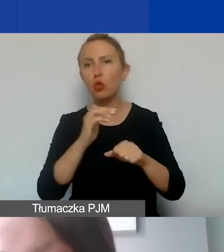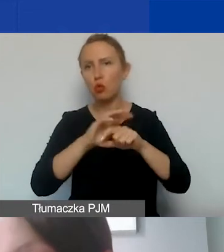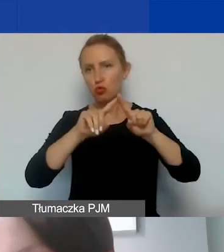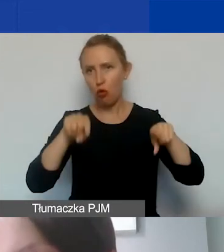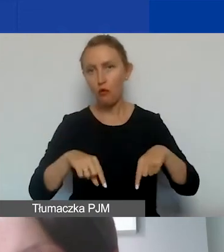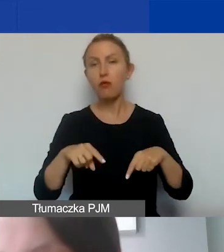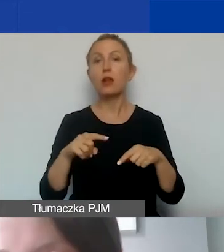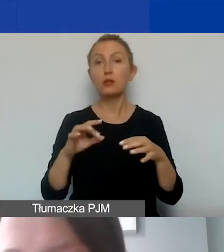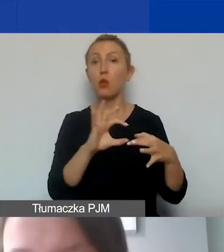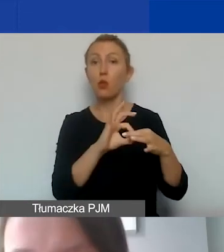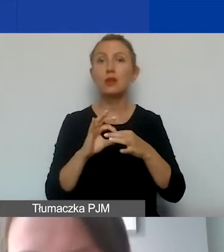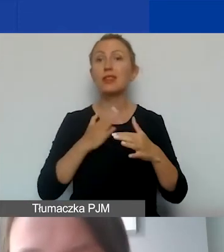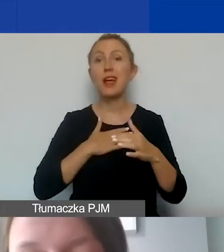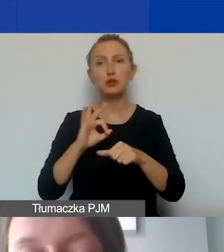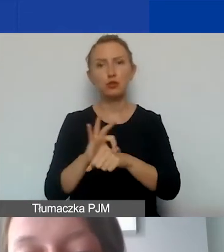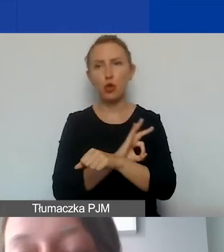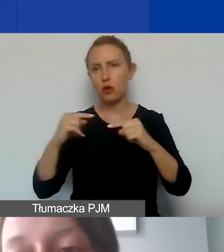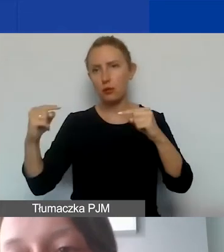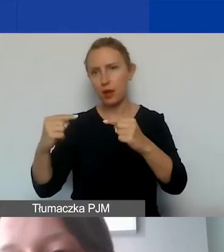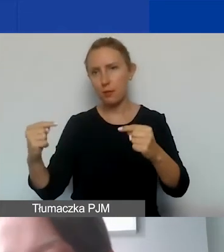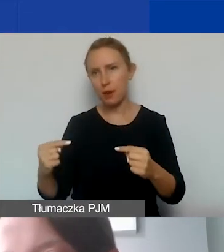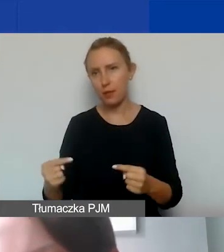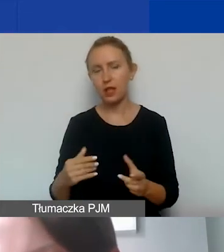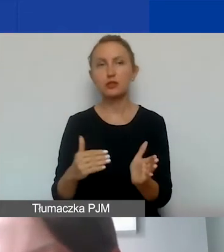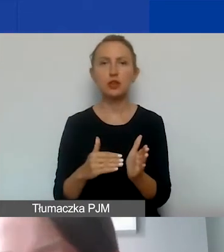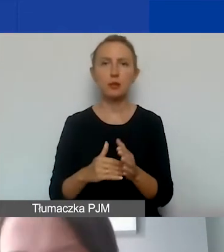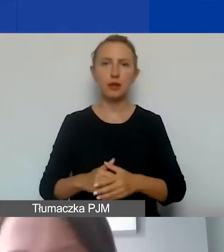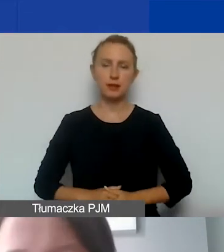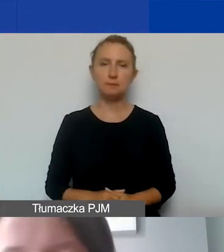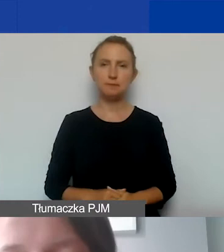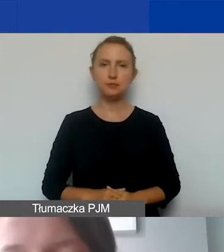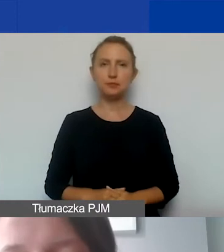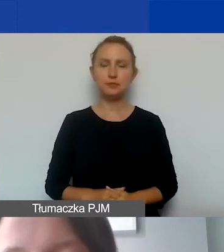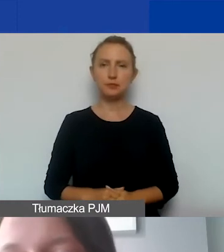powiązane z państwa projektem, który realizujemy,